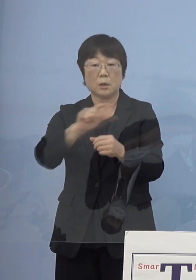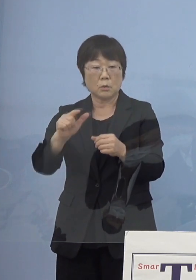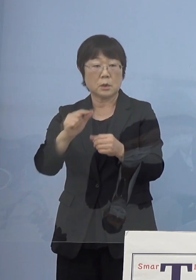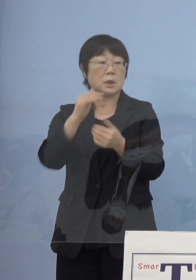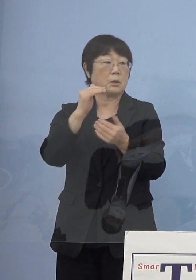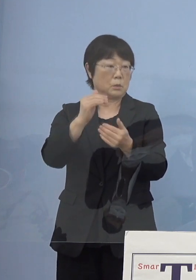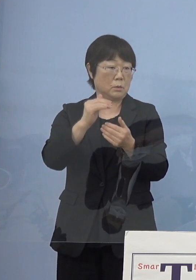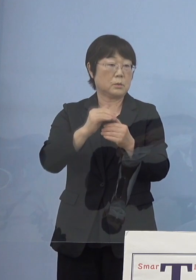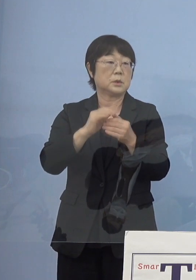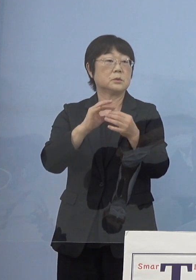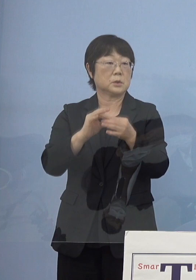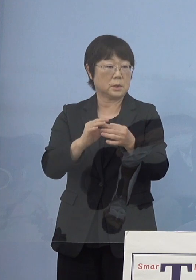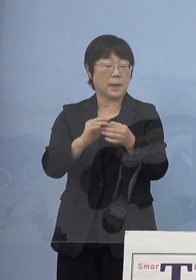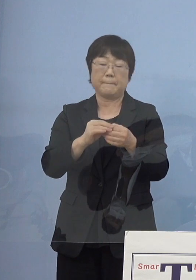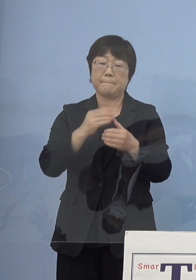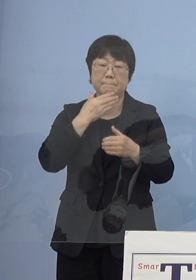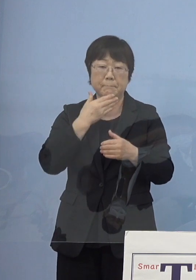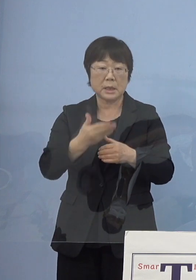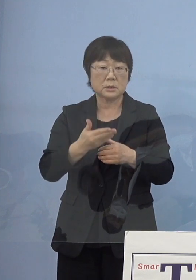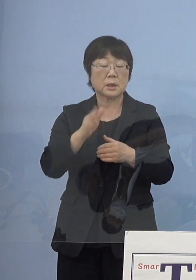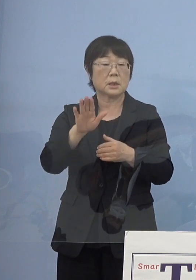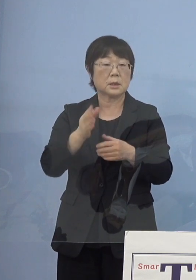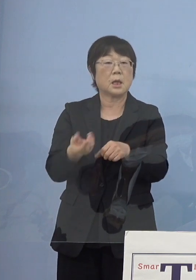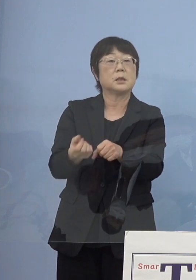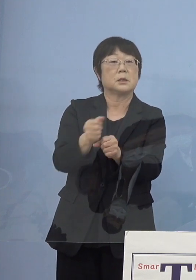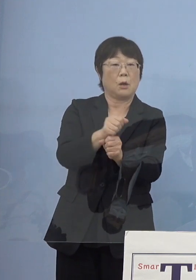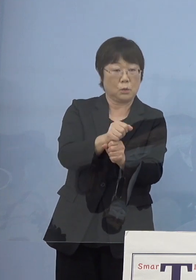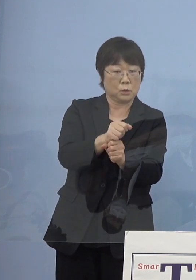例えば不具合があるのであれば それを直していこうということも